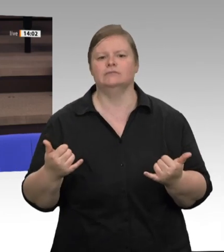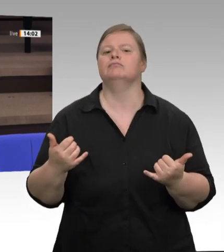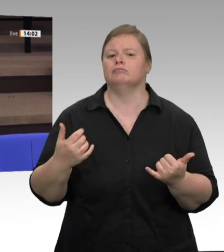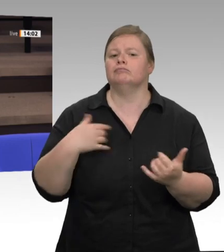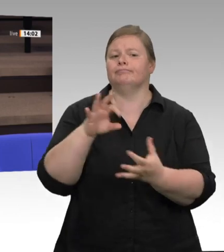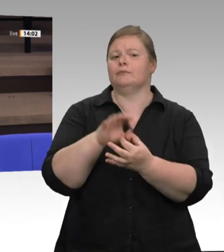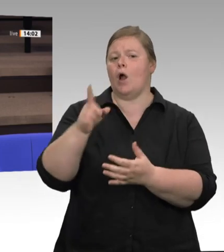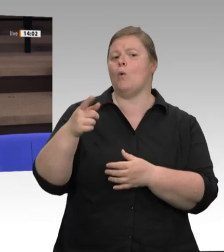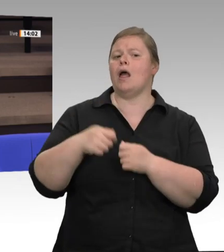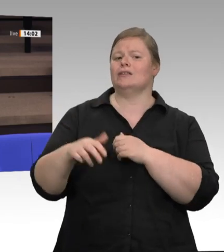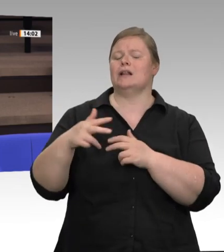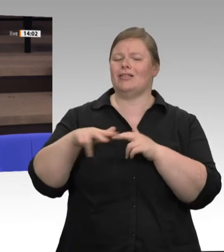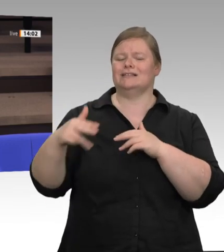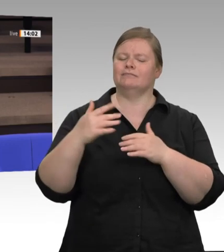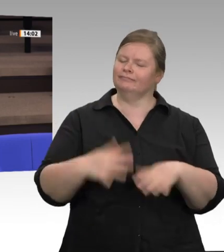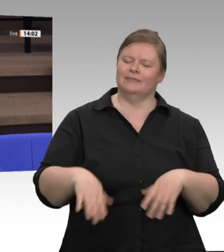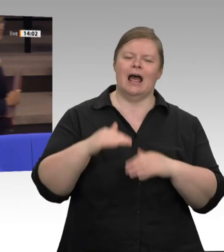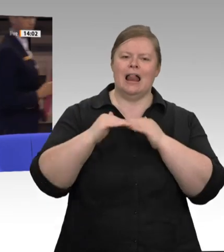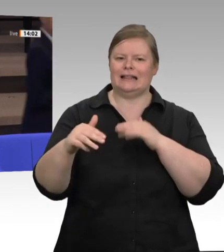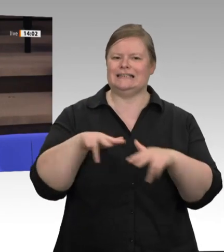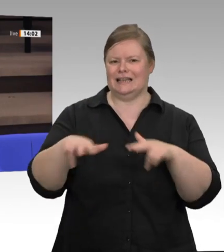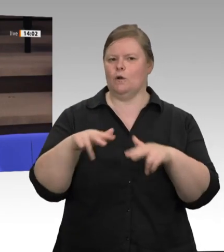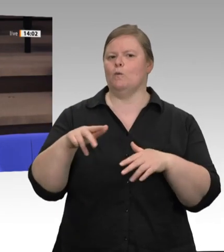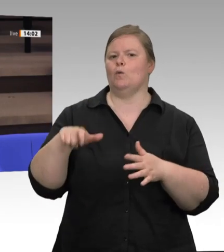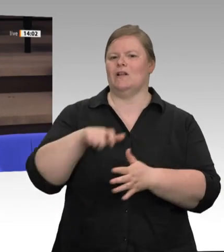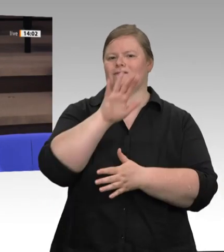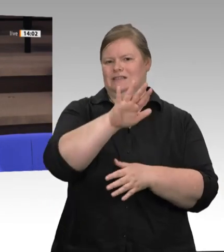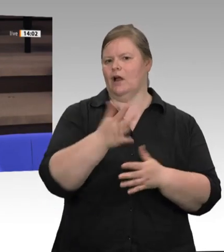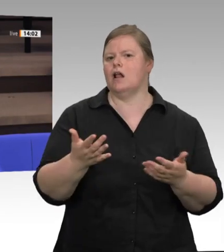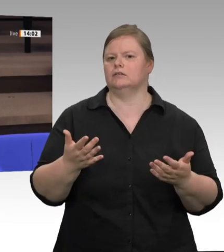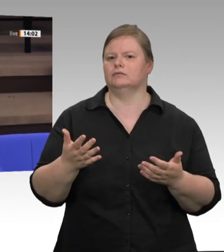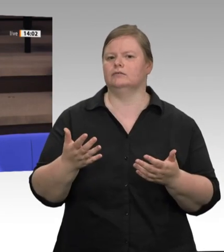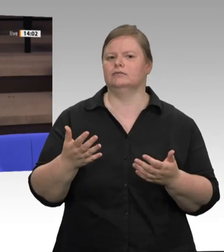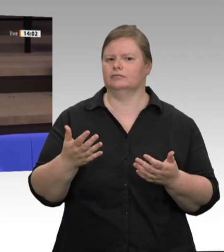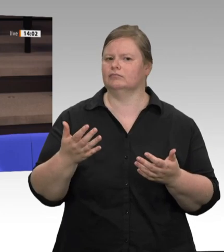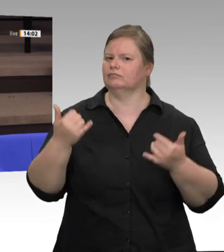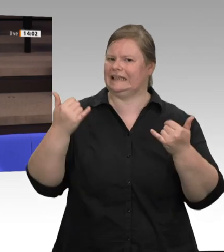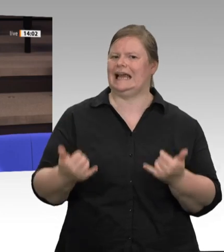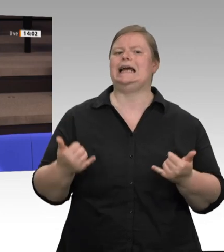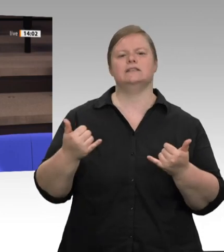an Verantwortung, die jetzt zu übernehmen ist, an den Bund delegiert haben: Wie wurde